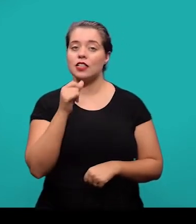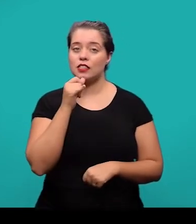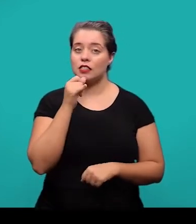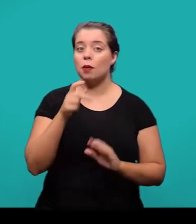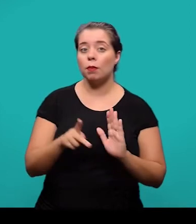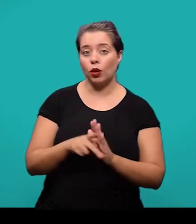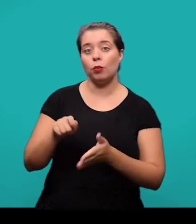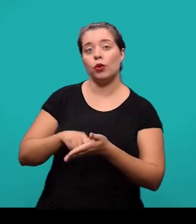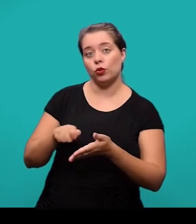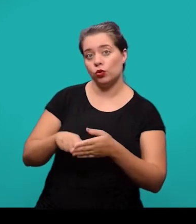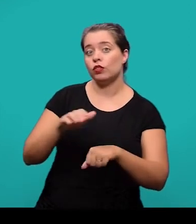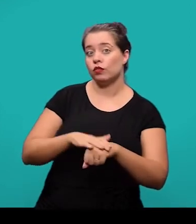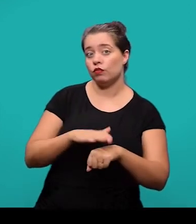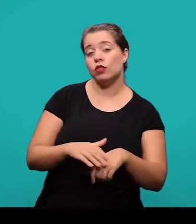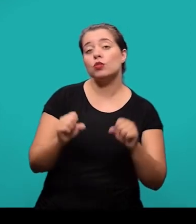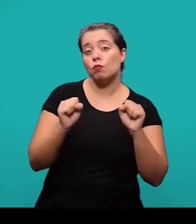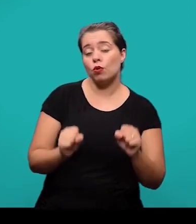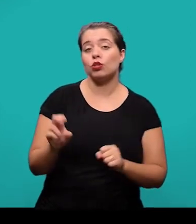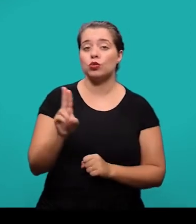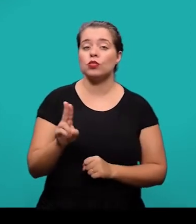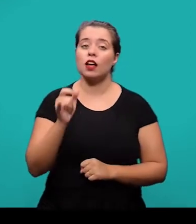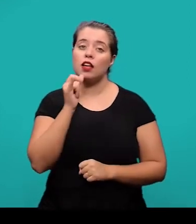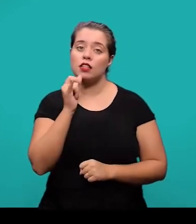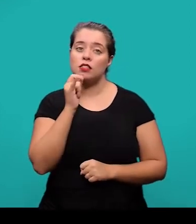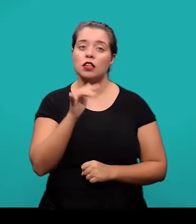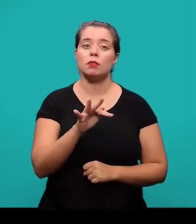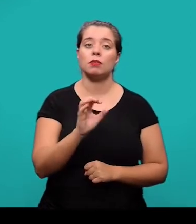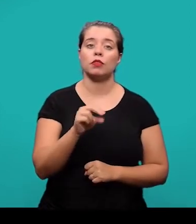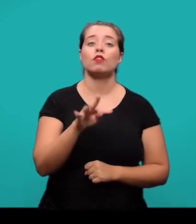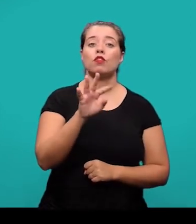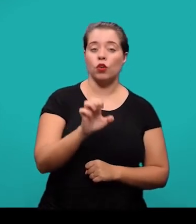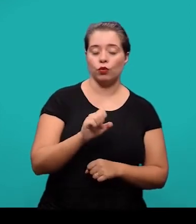pode-se usar, por exemplo, 'Fonte: Elaborado pelo autor deste trabalho' e o ano.